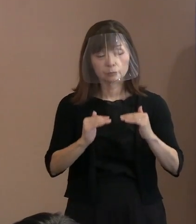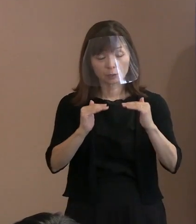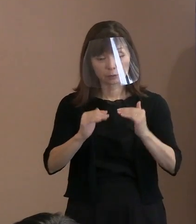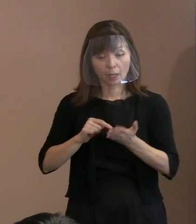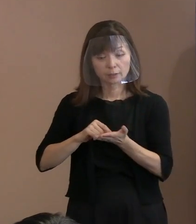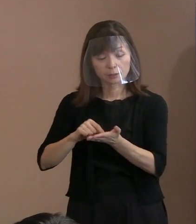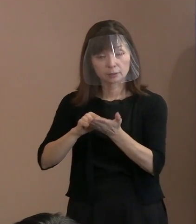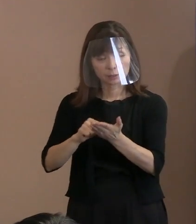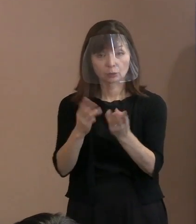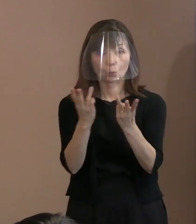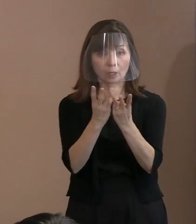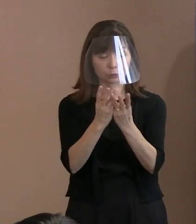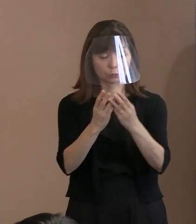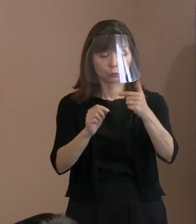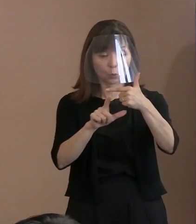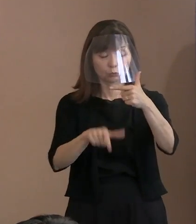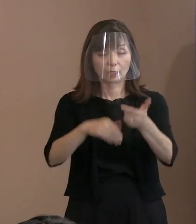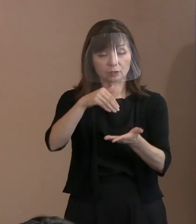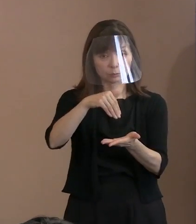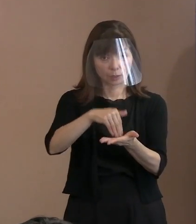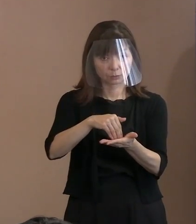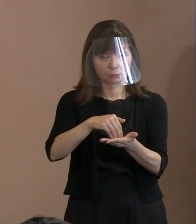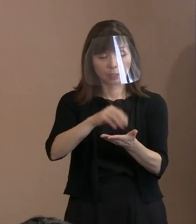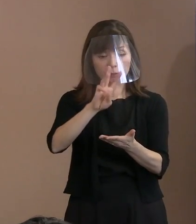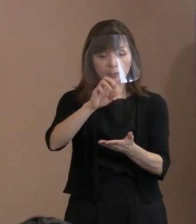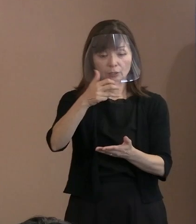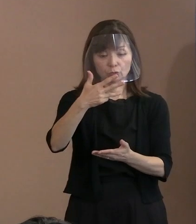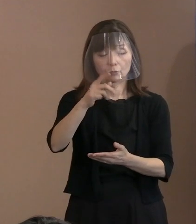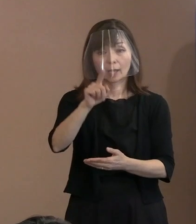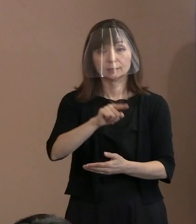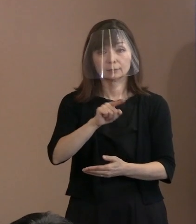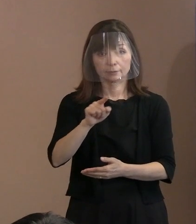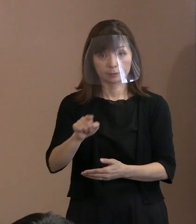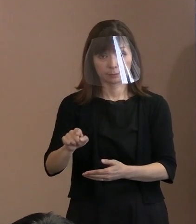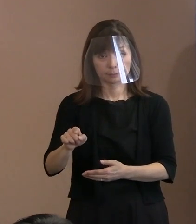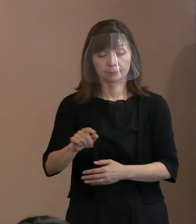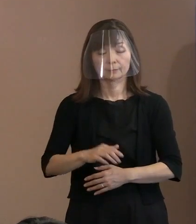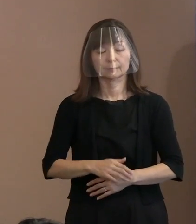6月末現在で 38名というふうになっています｡